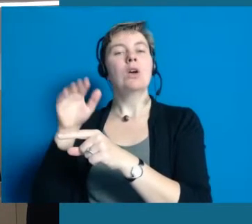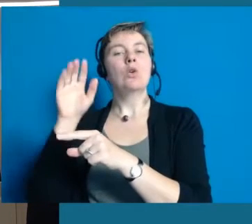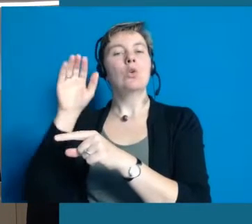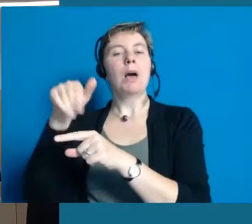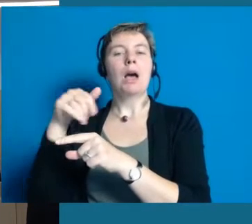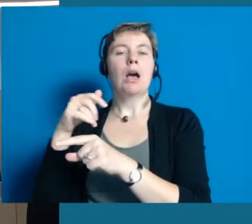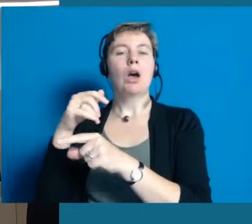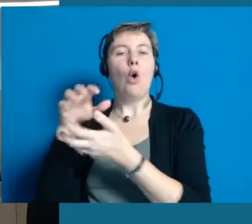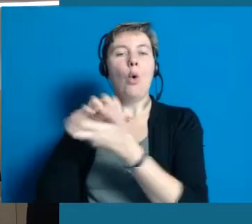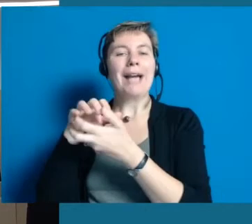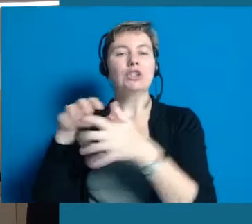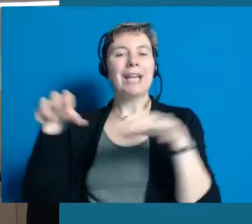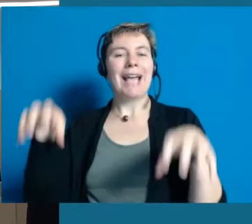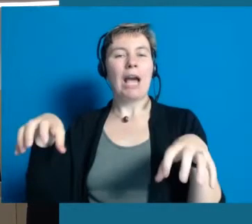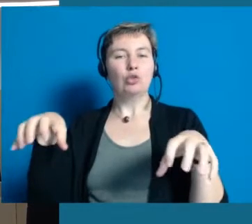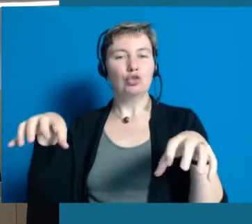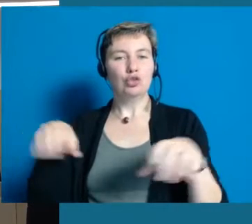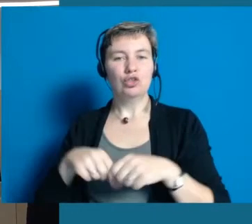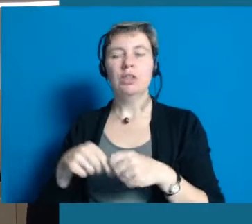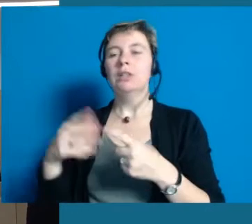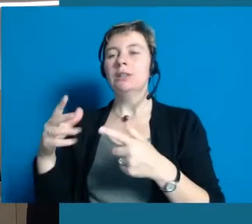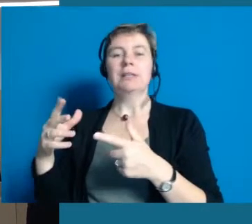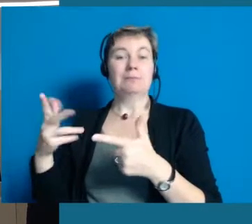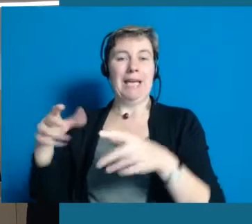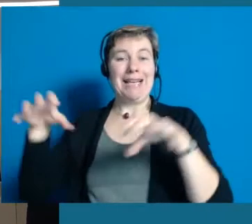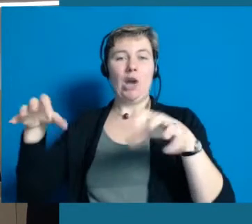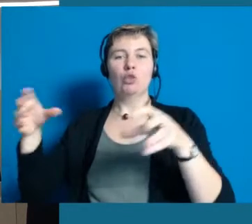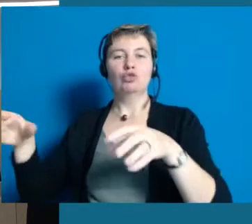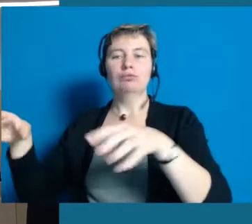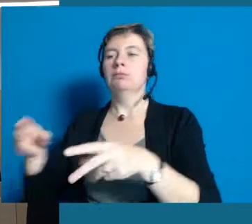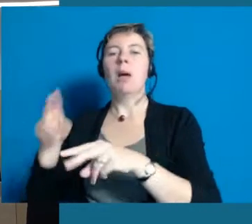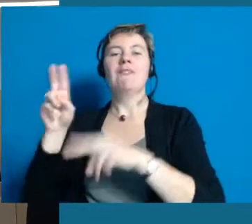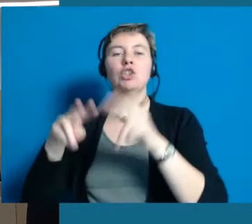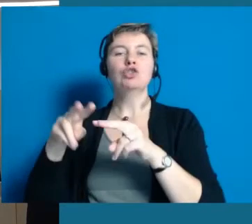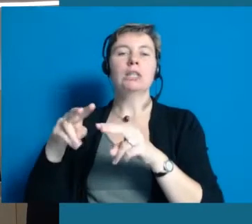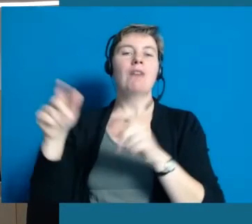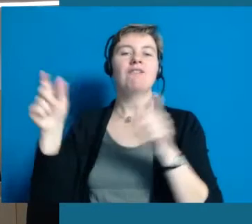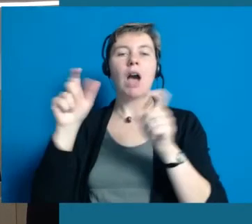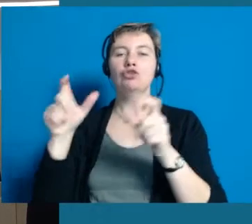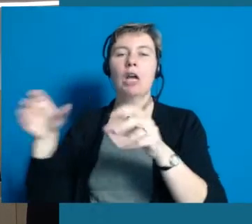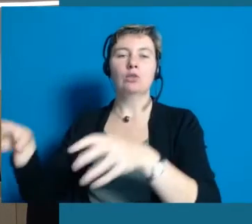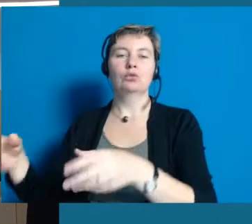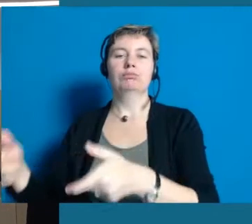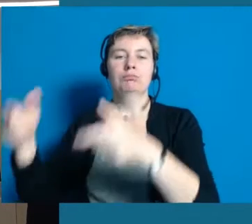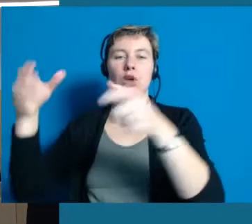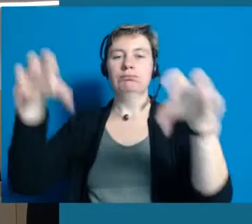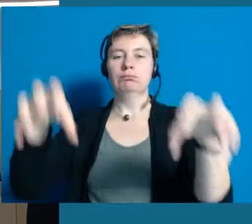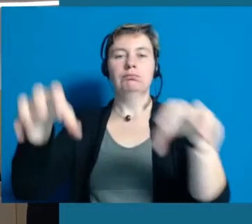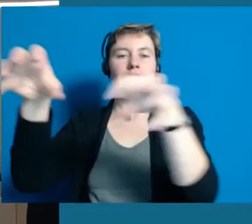Aber diese kleinen Couch wurde herum getragen. Wir haben Sie auf dem Weinfest stehen gehabt. Bei Veranstaltungen im Kreishaus.